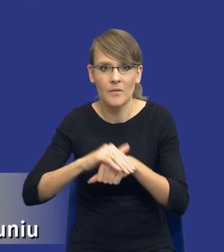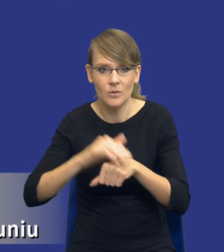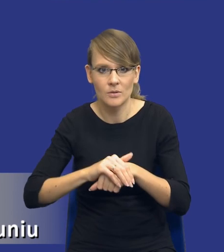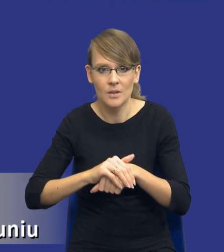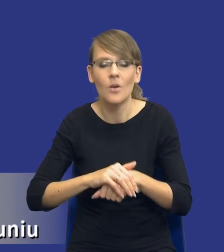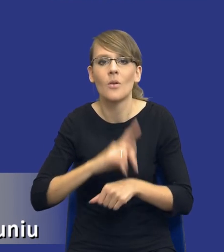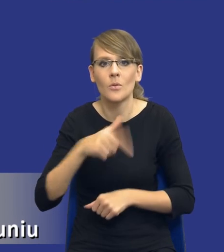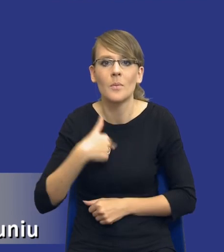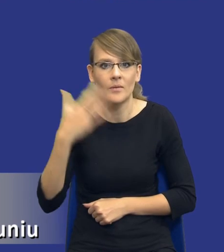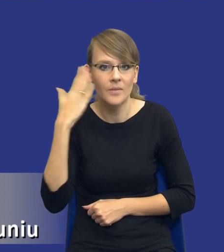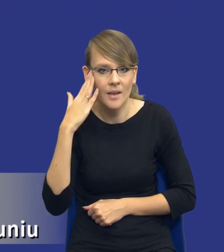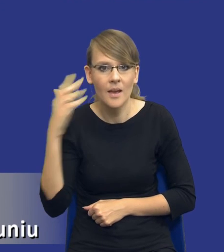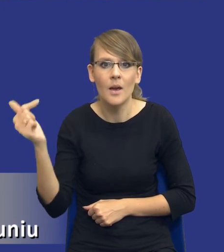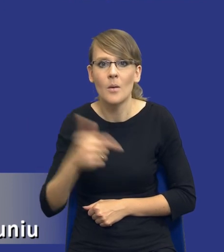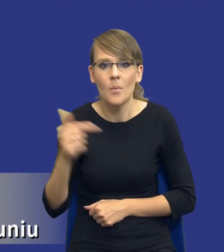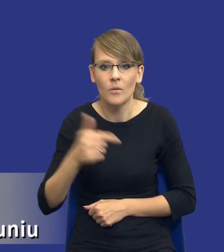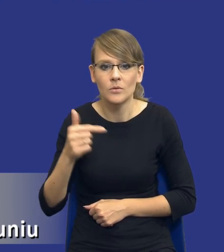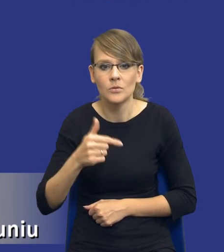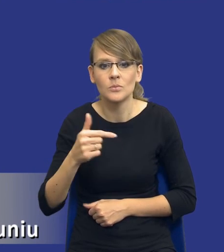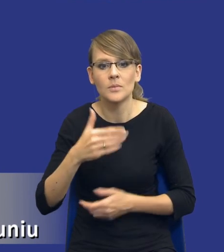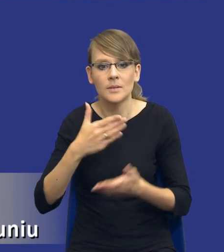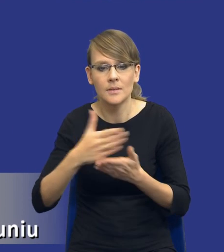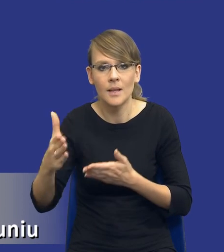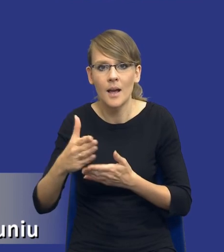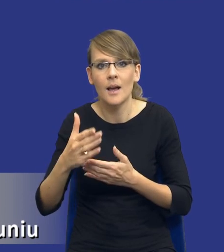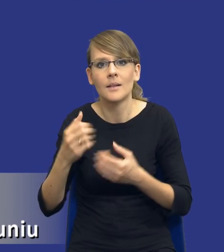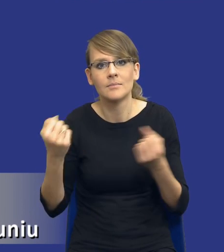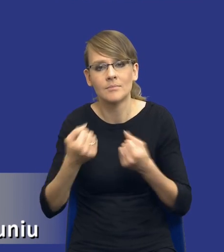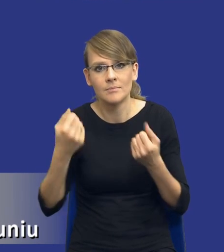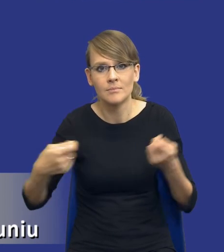wiemy, że powinniśmy iść nawet być może w kierunku partnerstwa innowacyjnego,